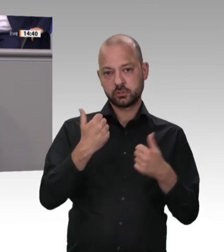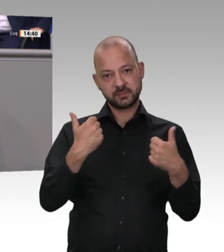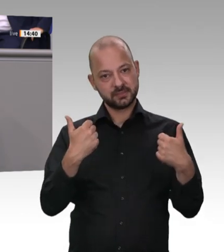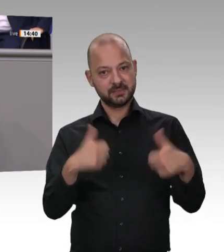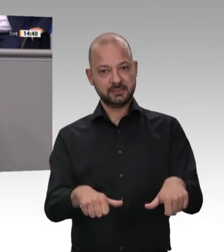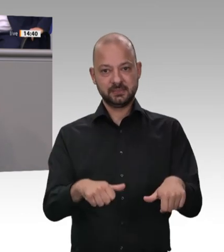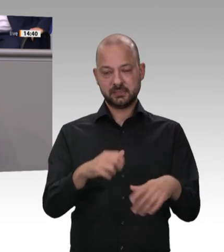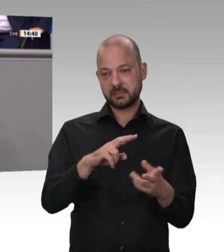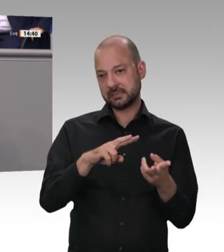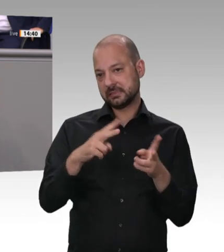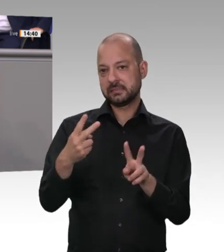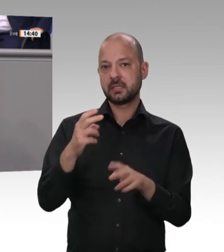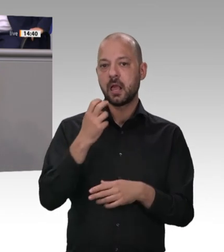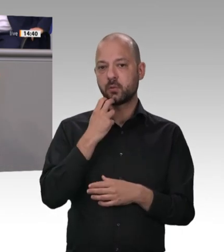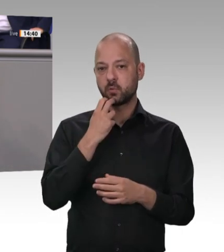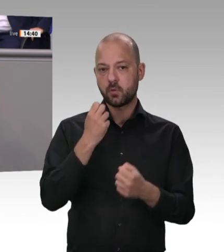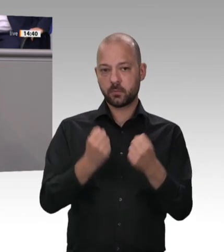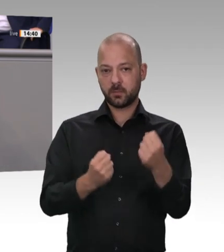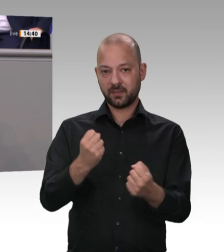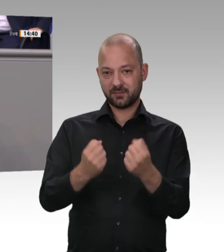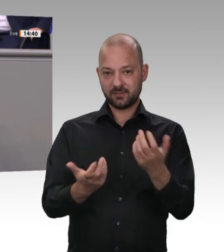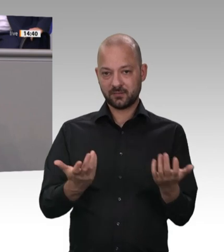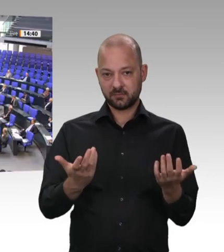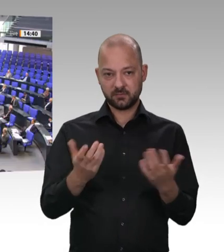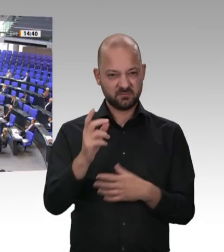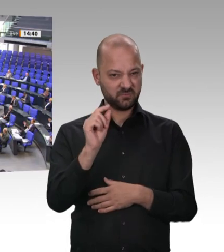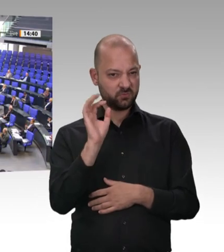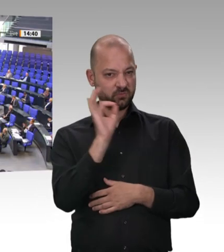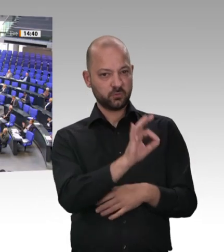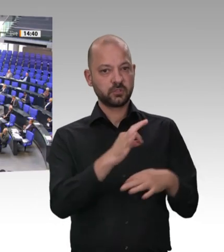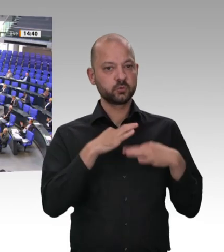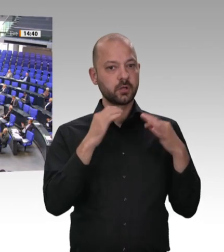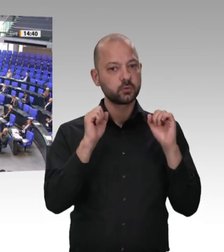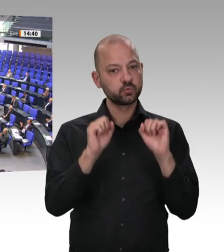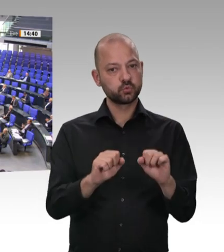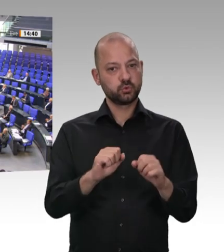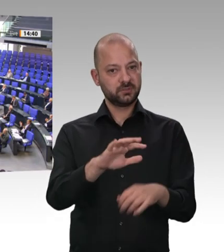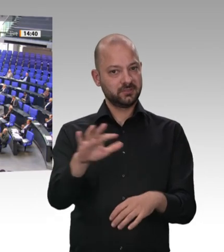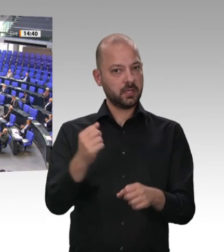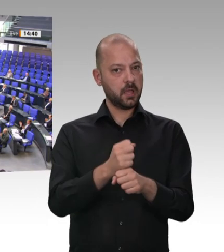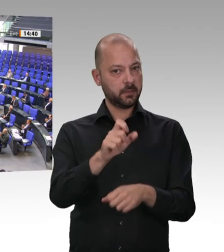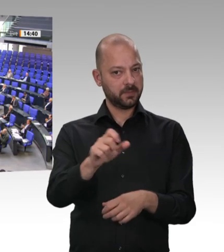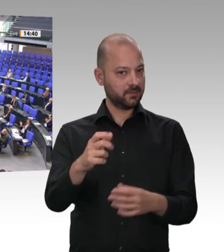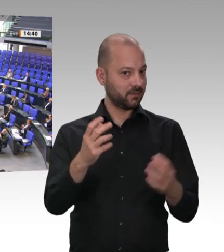die grüne Ökobourgeoisie in Deutschland fühlt sich wohl! Ihr Verständnis für Gesundheitsschutz von Arbeitskräften ist, mit Verlaub gesagt,